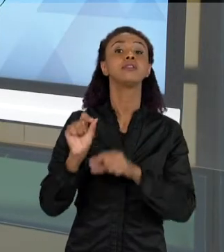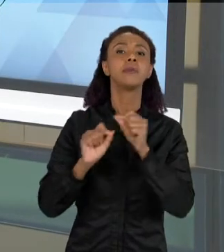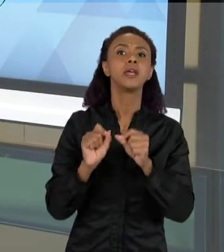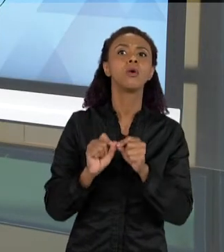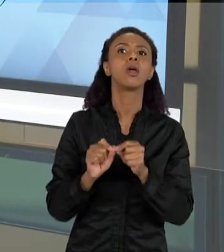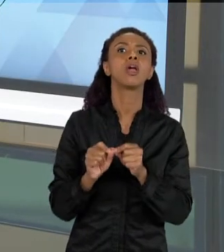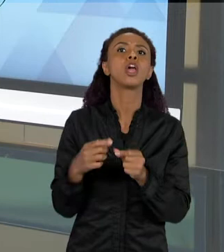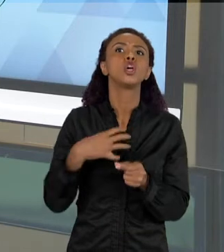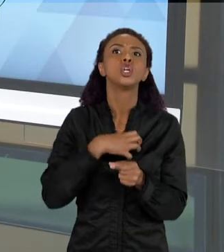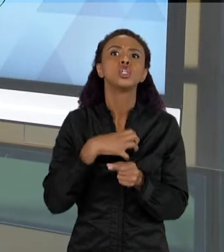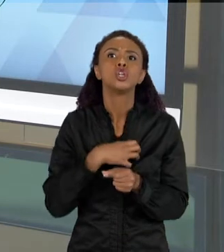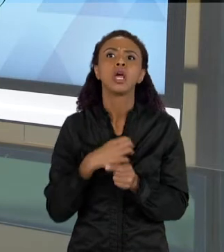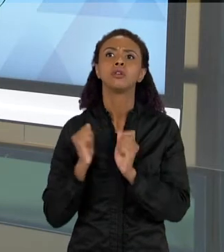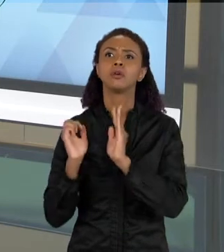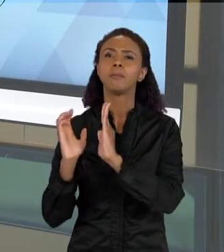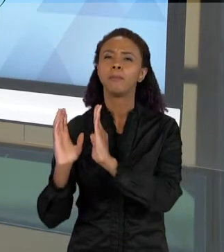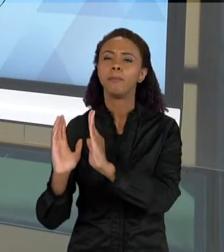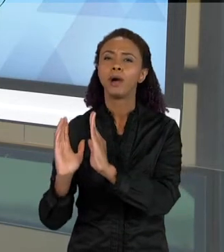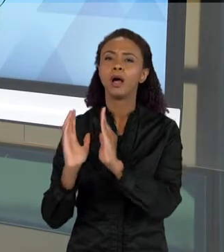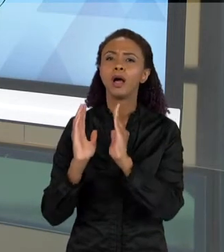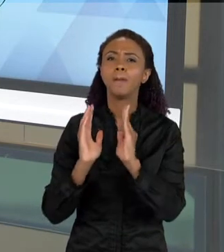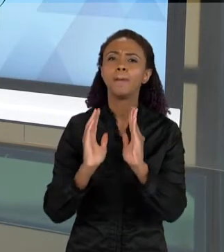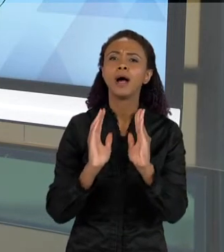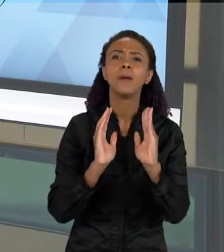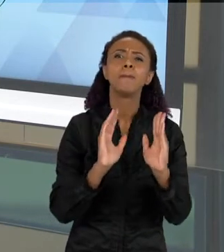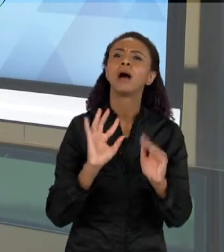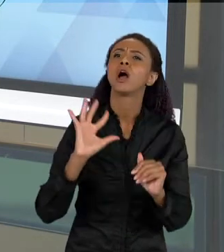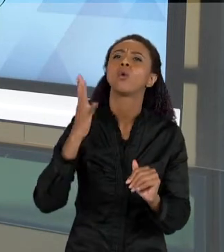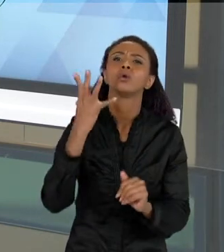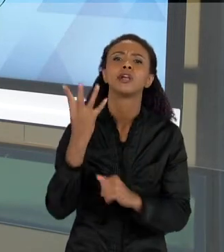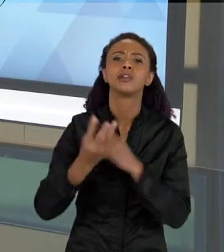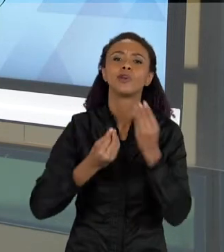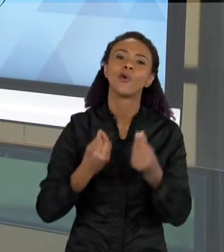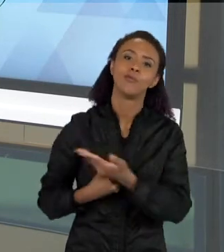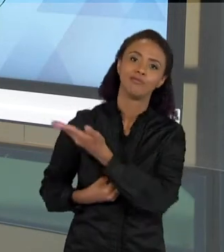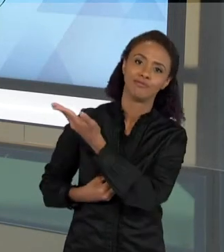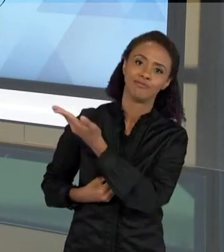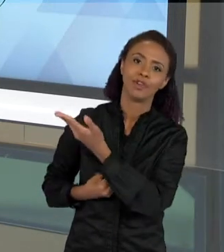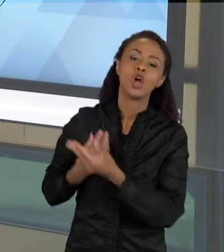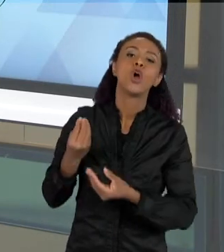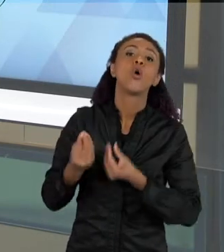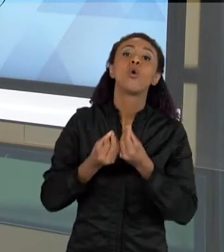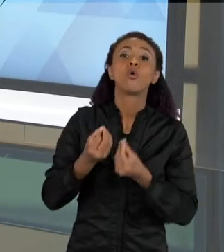ME TRAZ UMA IDEIA DE UMA PROCESSO SEQUENCIAL, COMO ESSAS COISAS ACONTECEM,